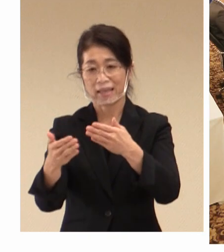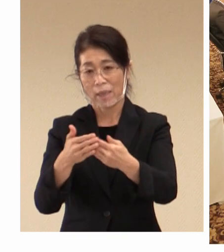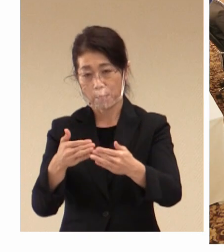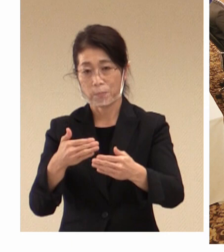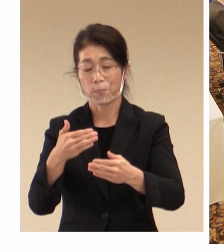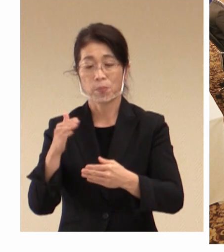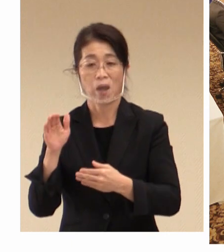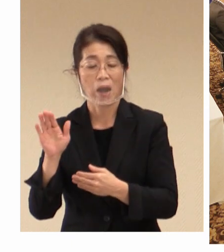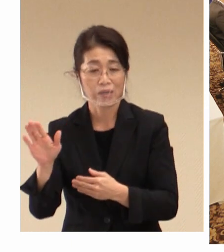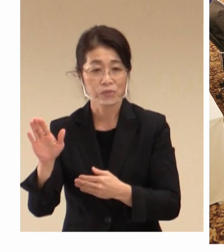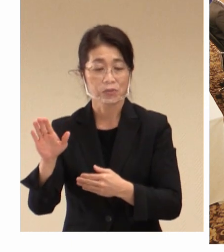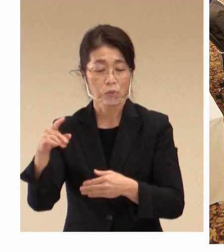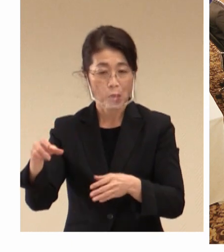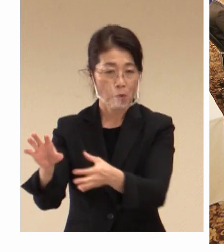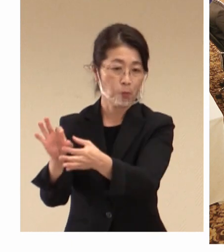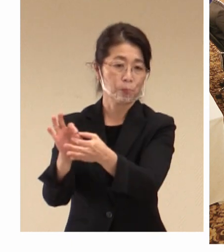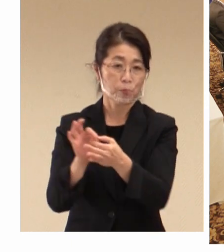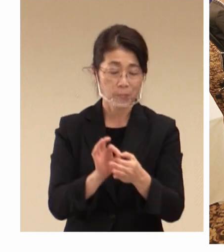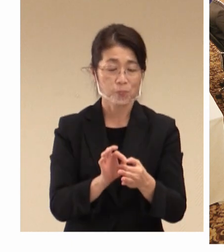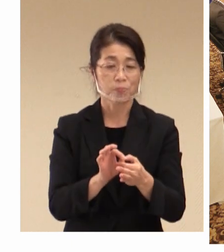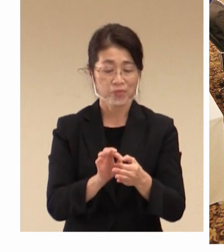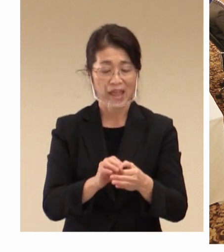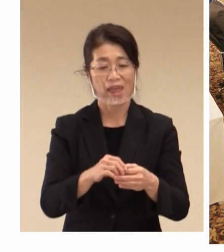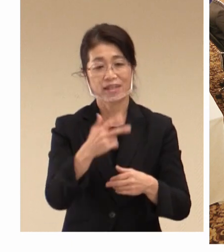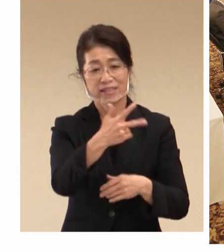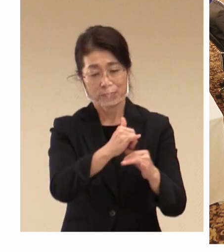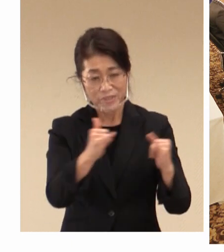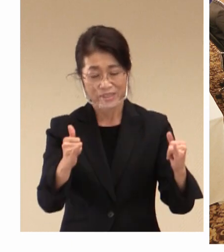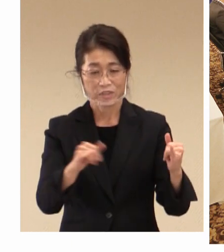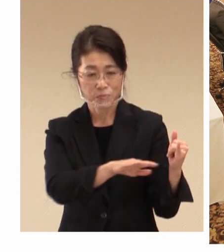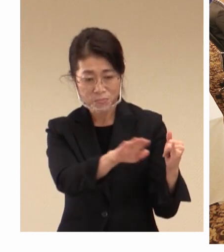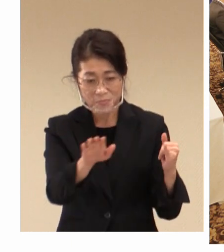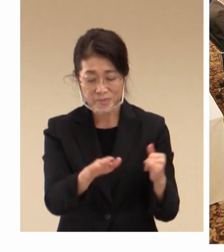市民の皆様や子どもたちに、 国際的な理解を